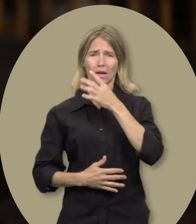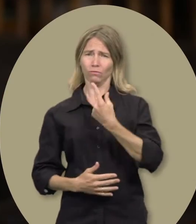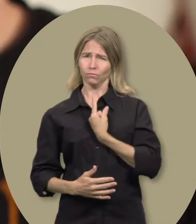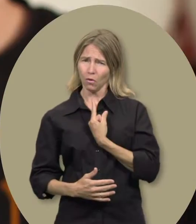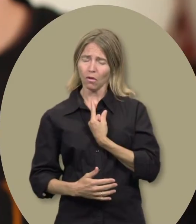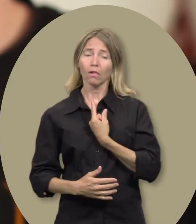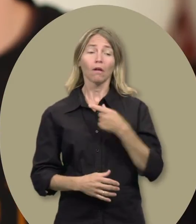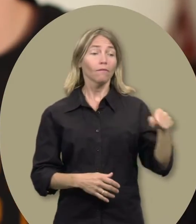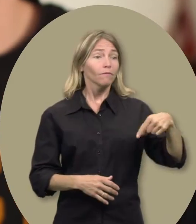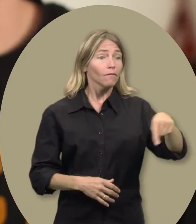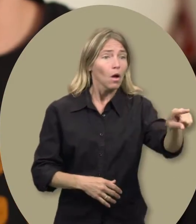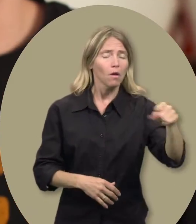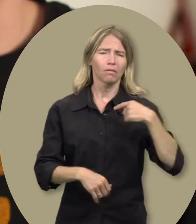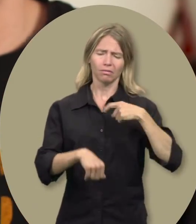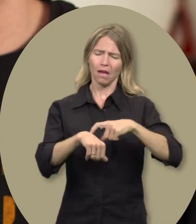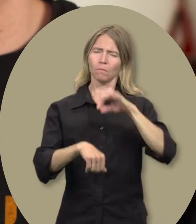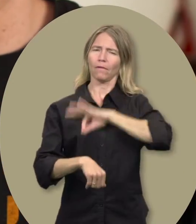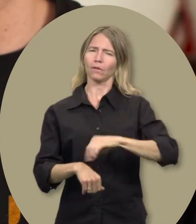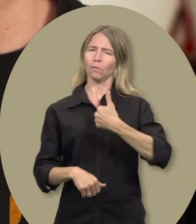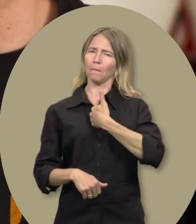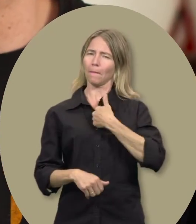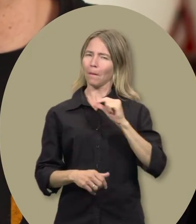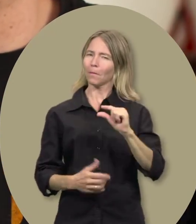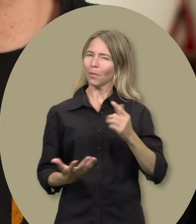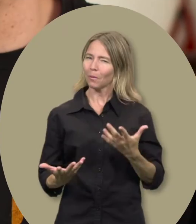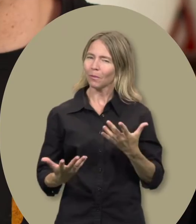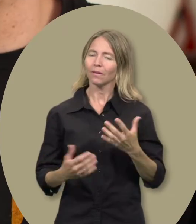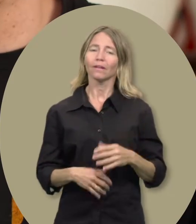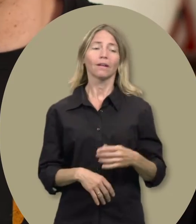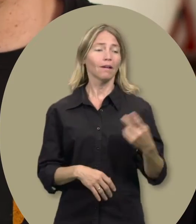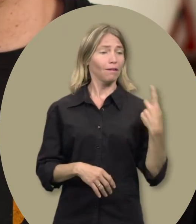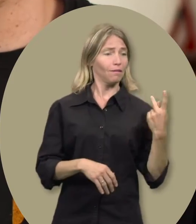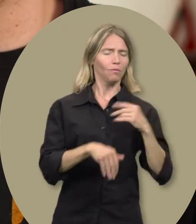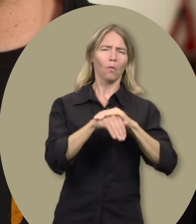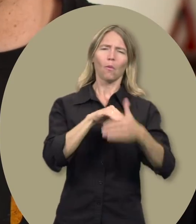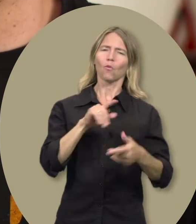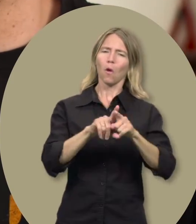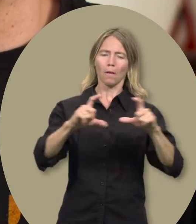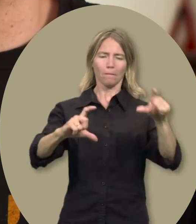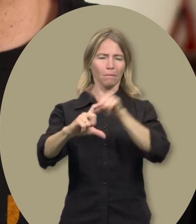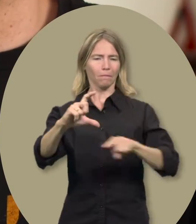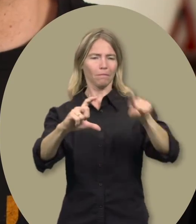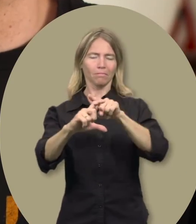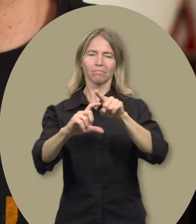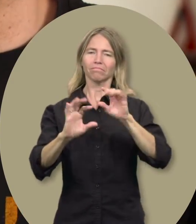ça me permet d’avoir un peu de temps pour moi-même. C’est comme si nous avions tracé un petit cercle